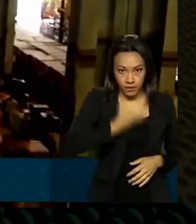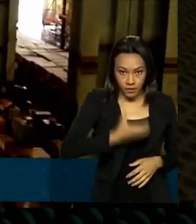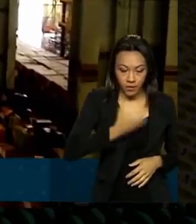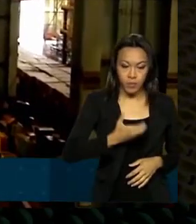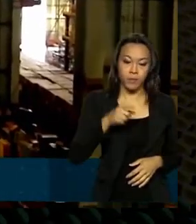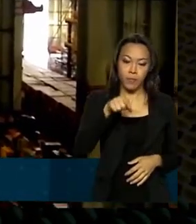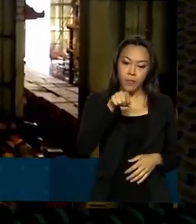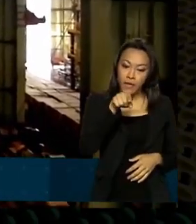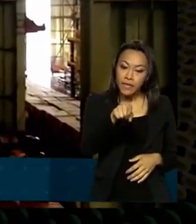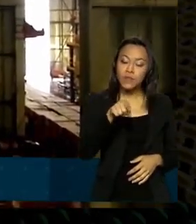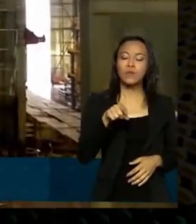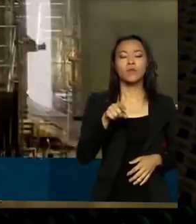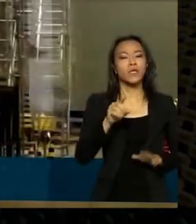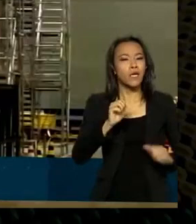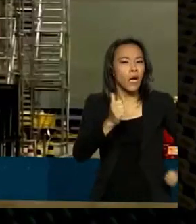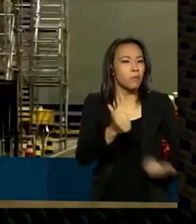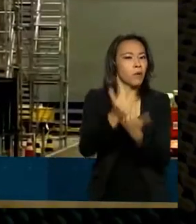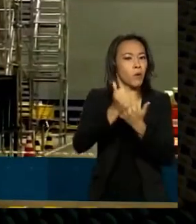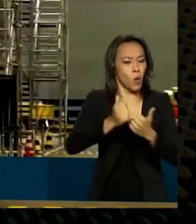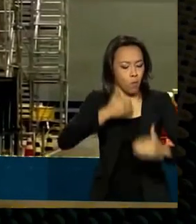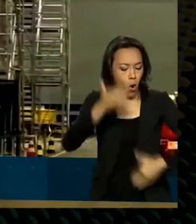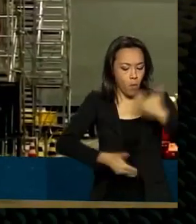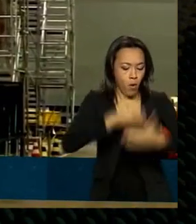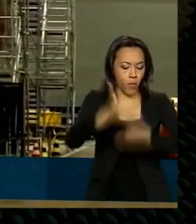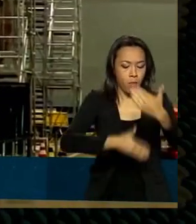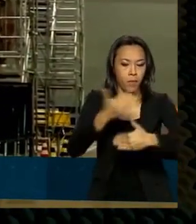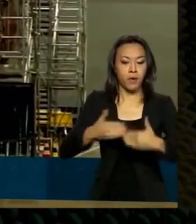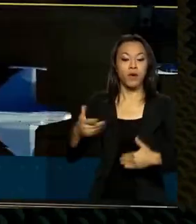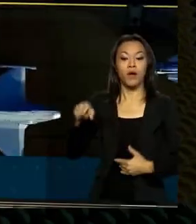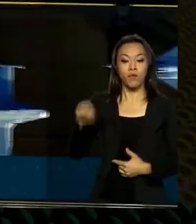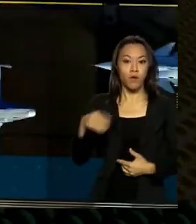ajudaram no crescimento veio do BNDES que em dois mil e vinte